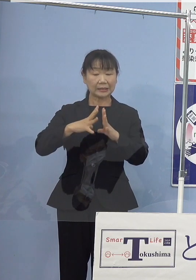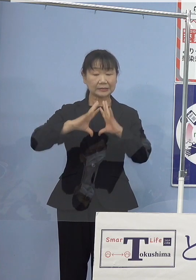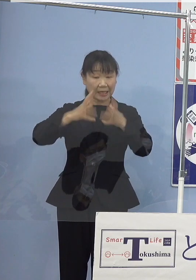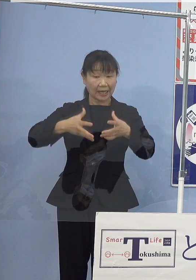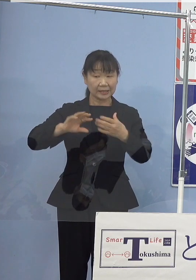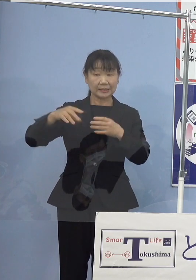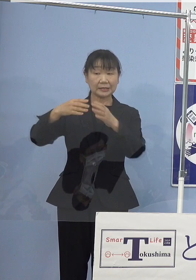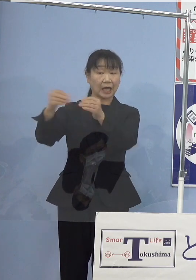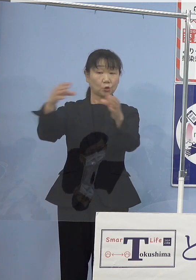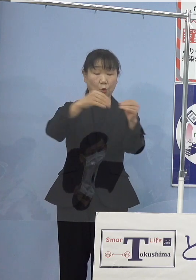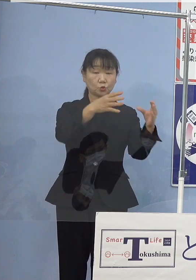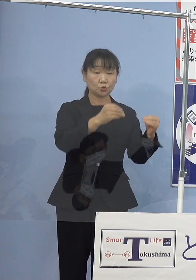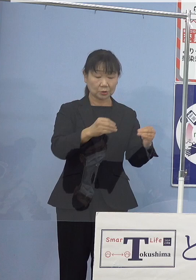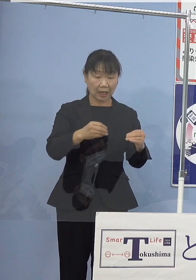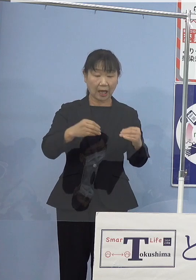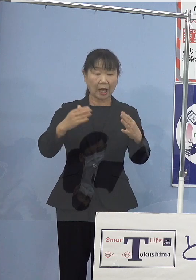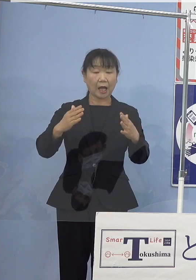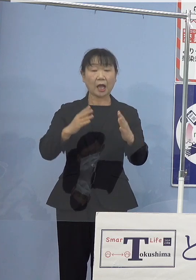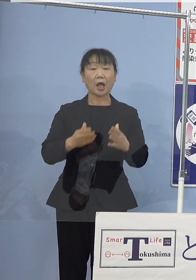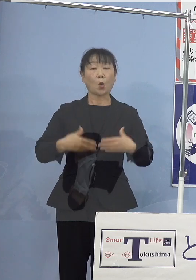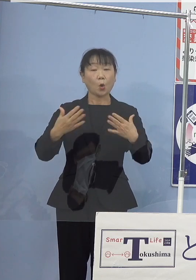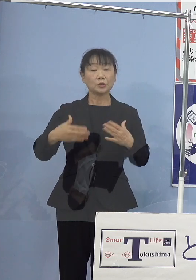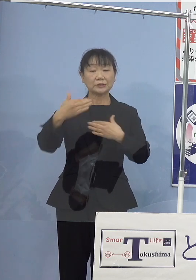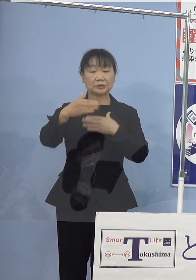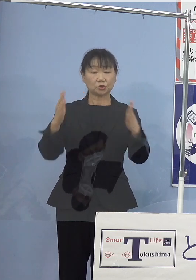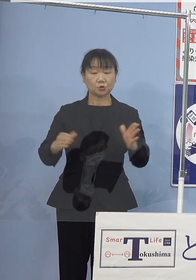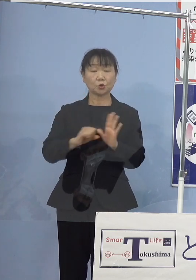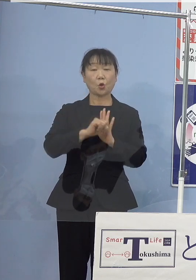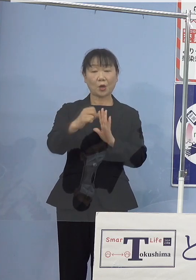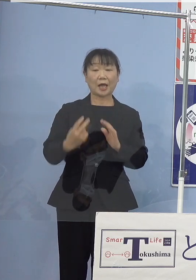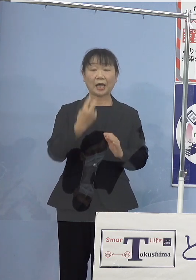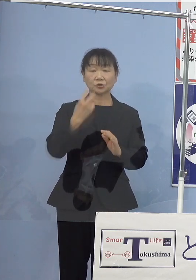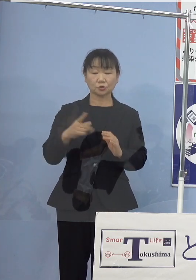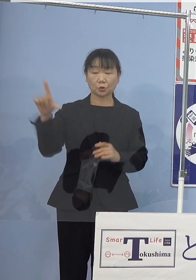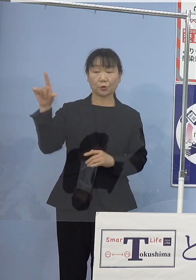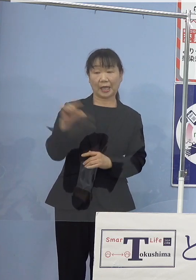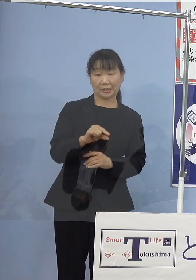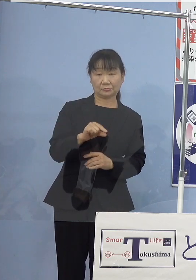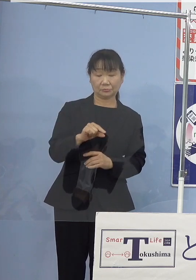温室効果ガスの削減目標を 上積みしたことに加え